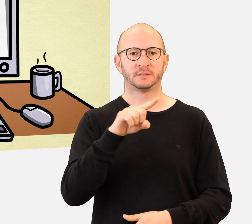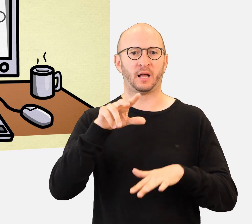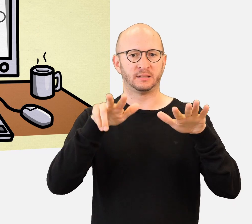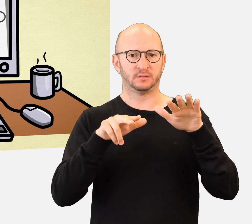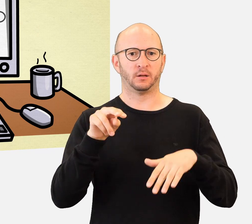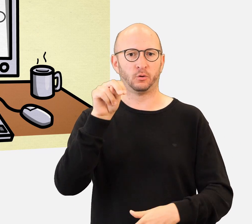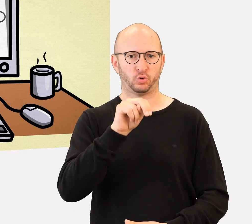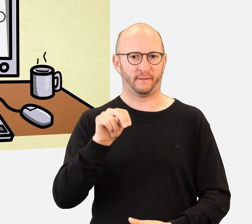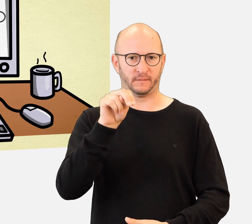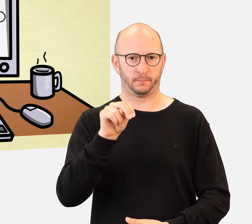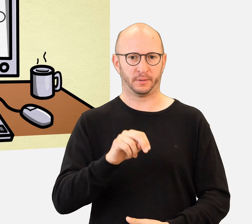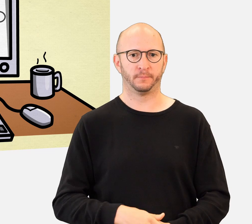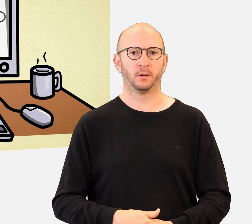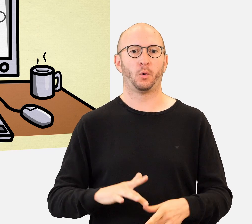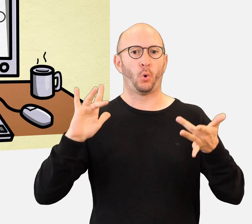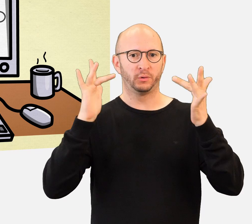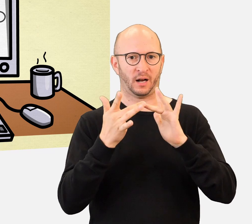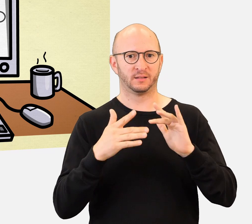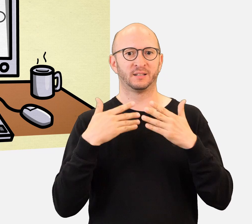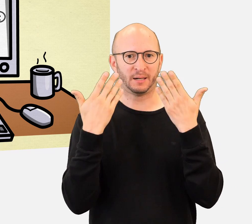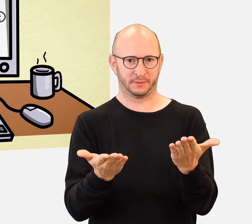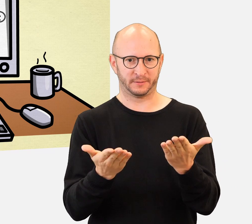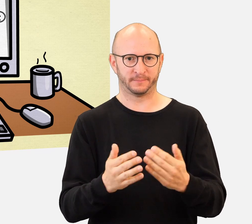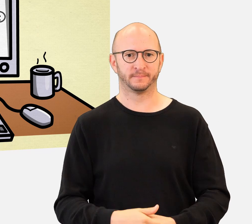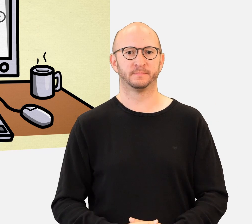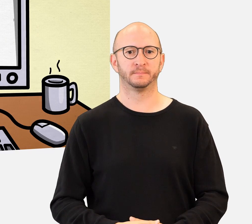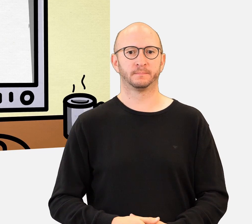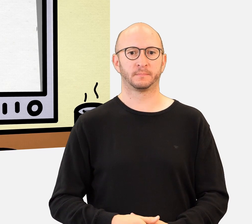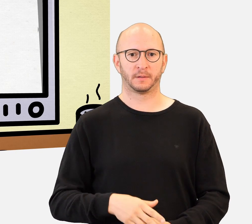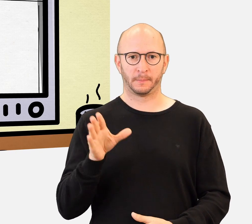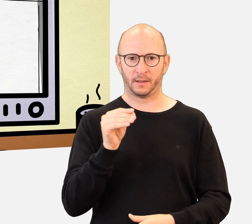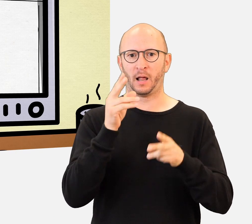auf unserer Website statt. Mit der Unterstützung von Hinweisen und vom Lehrpersonal